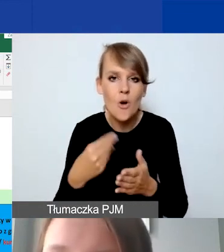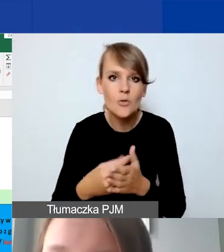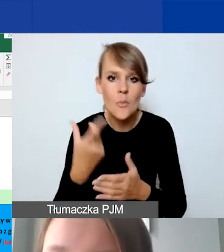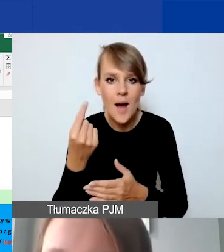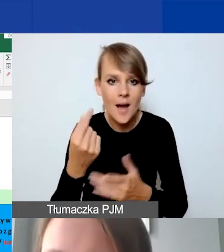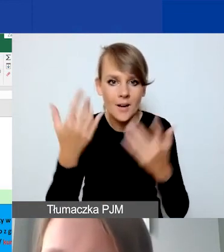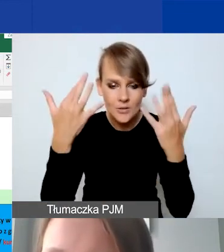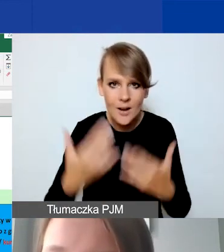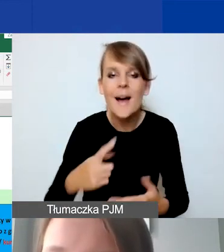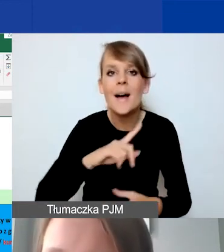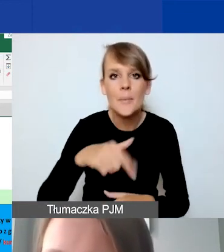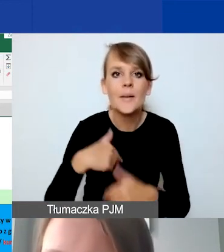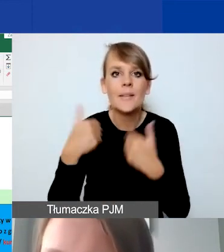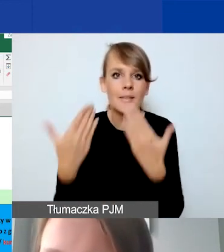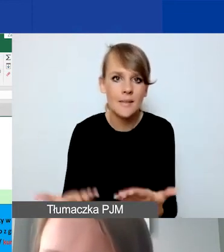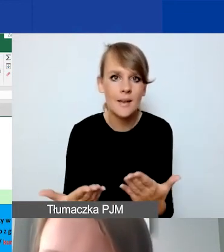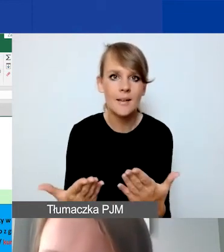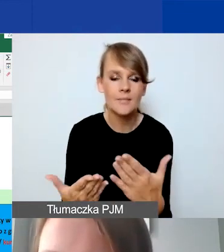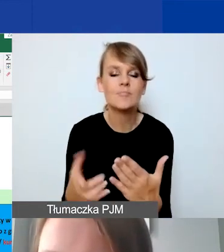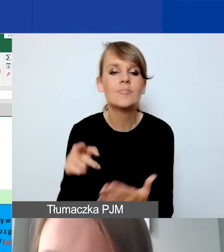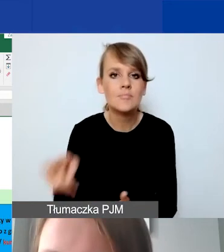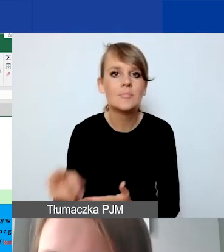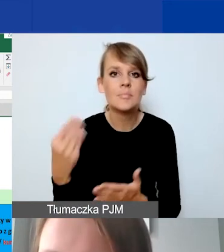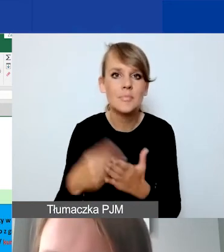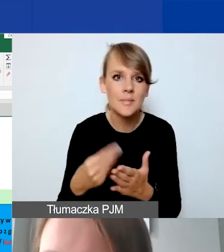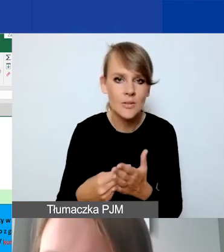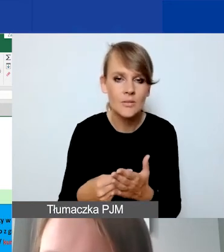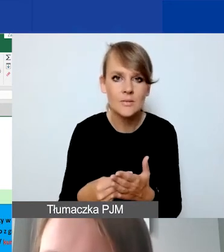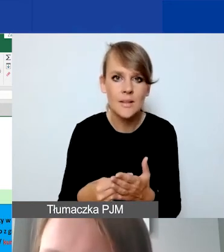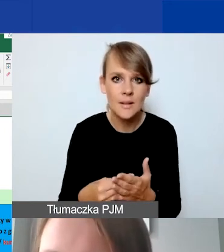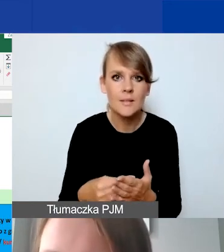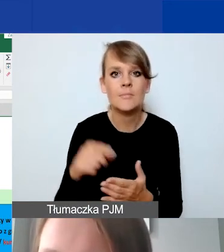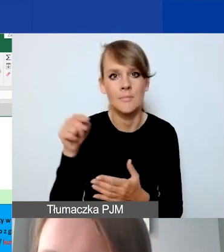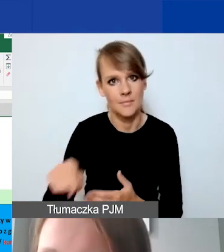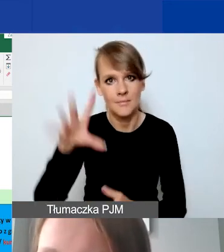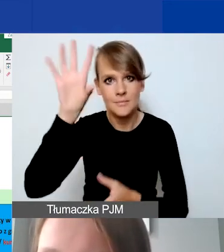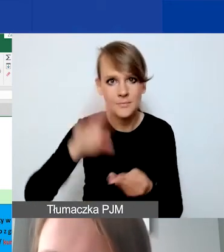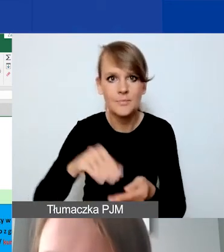My przyznajemy tę pulę środków, która sumuje nam koszty całkowite.